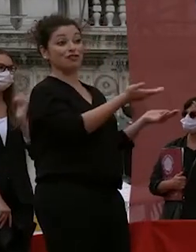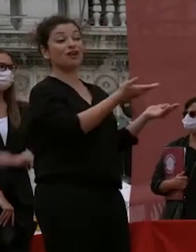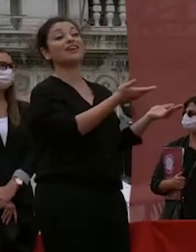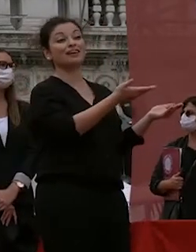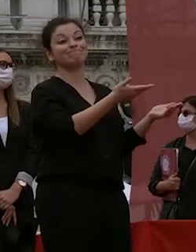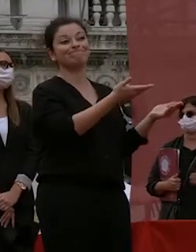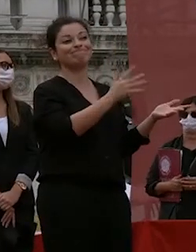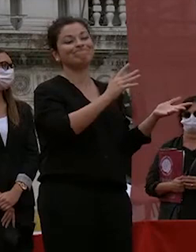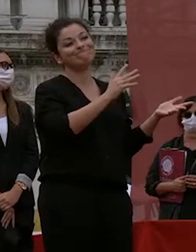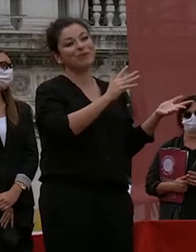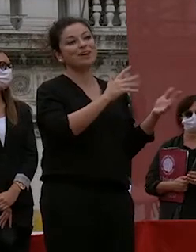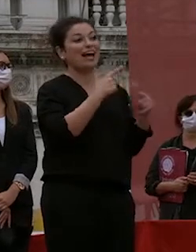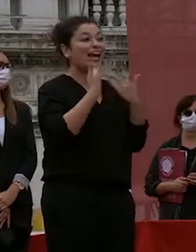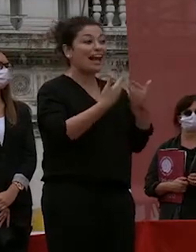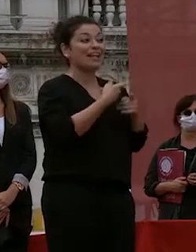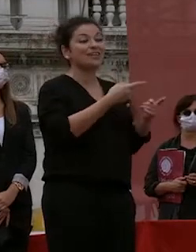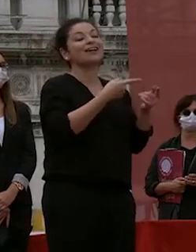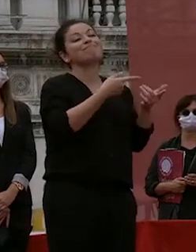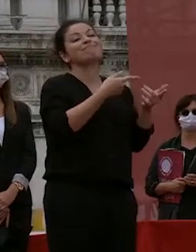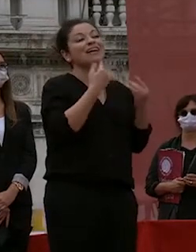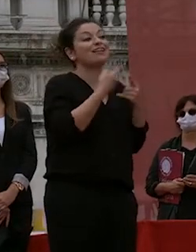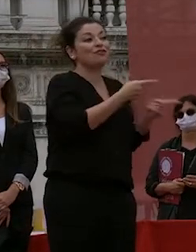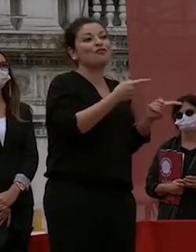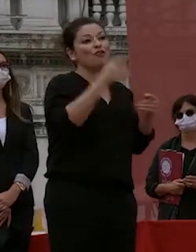università quella che grazie